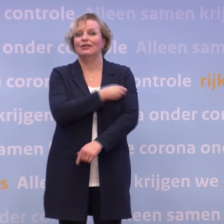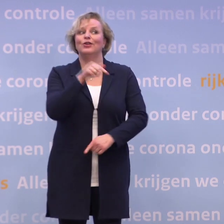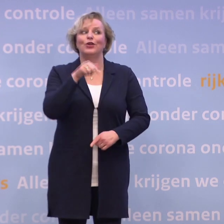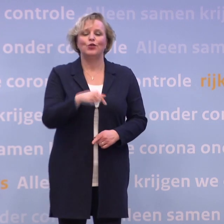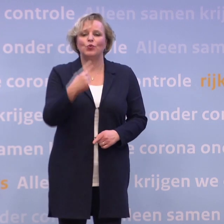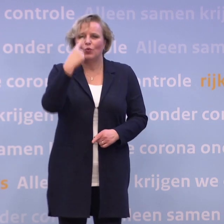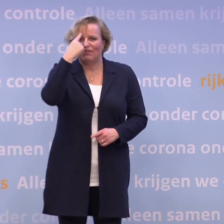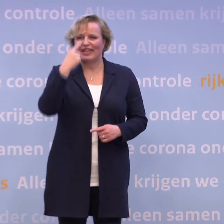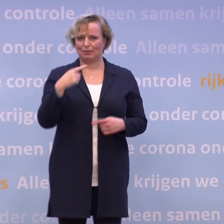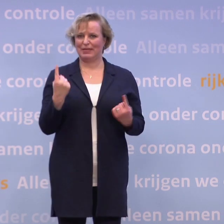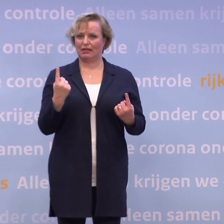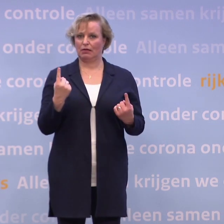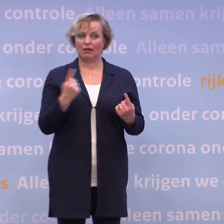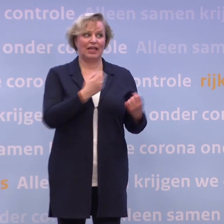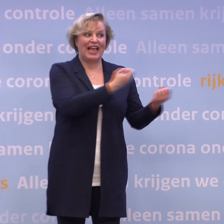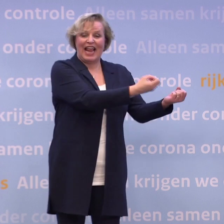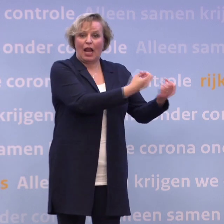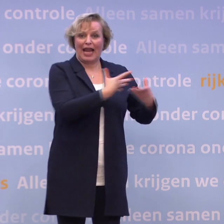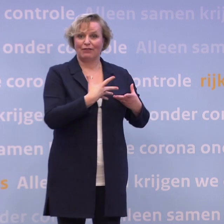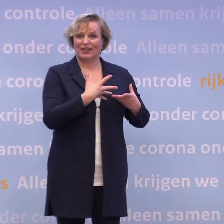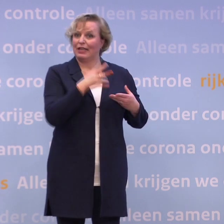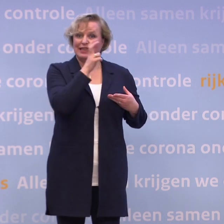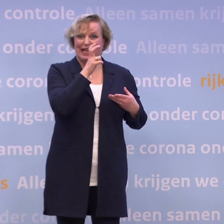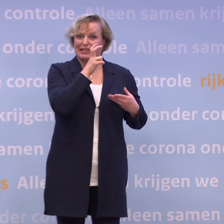We weten dat de levering niet in december, maar in januari zal gaan plaatsvinden...